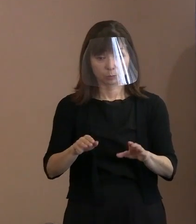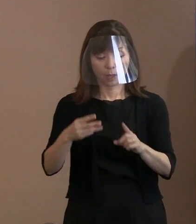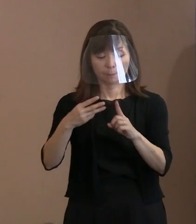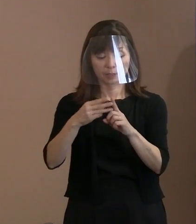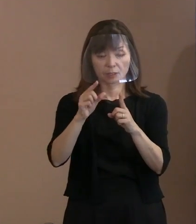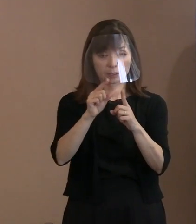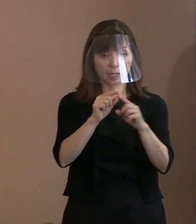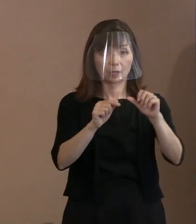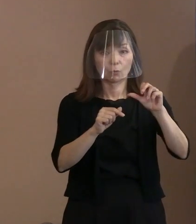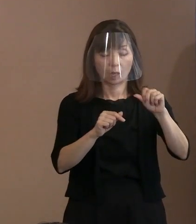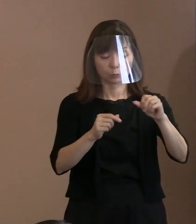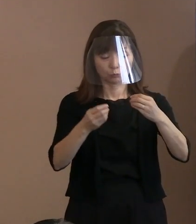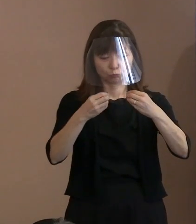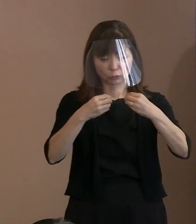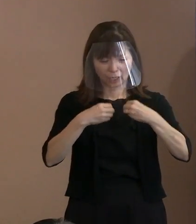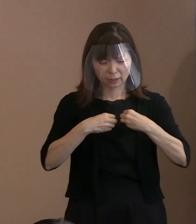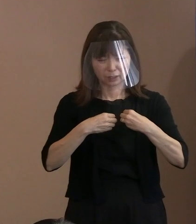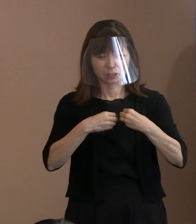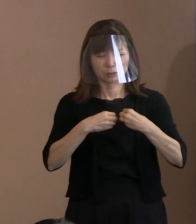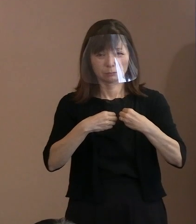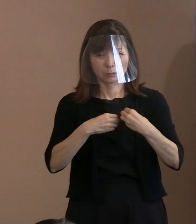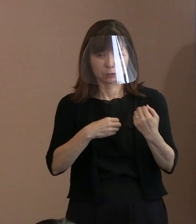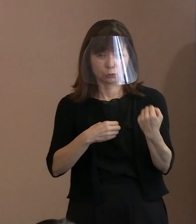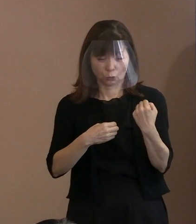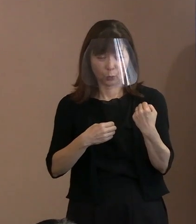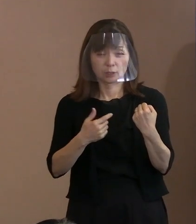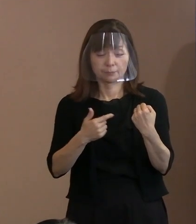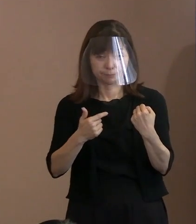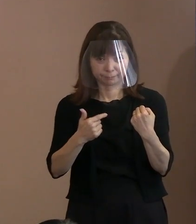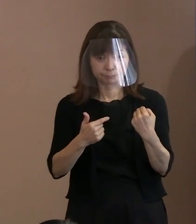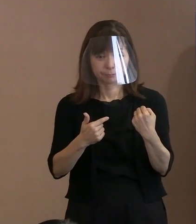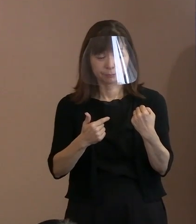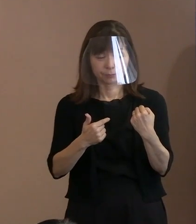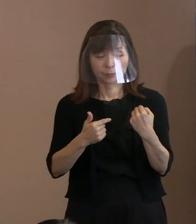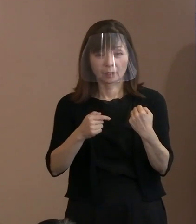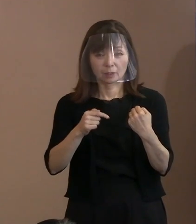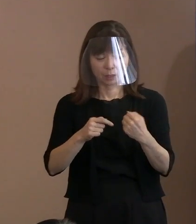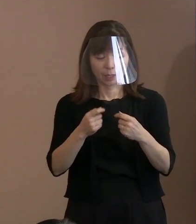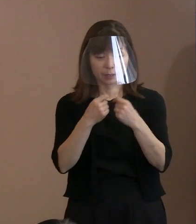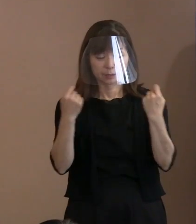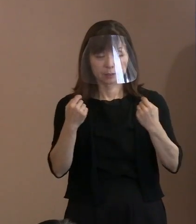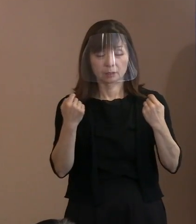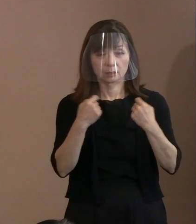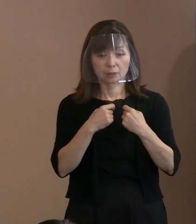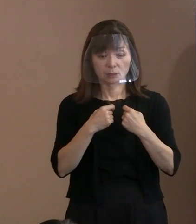むしろ､ここを契機に 感染者が広がったりするということの ないようにする｡